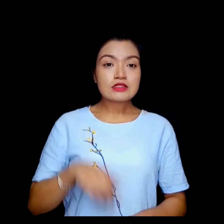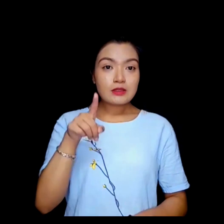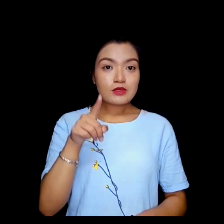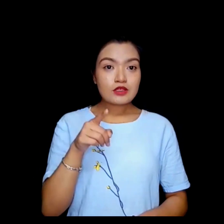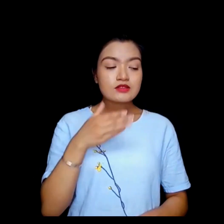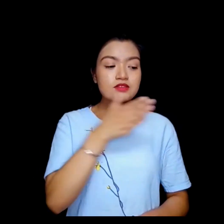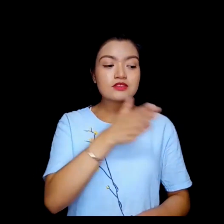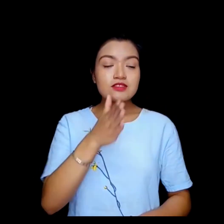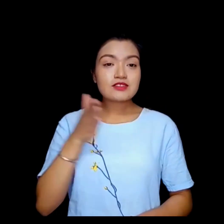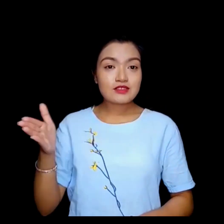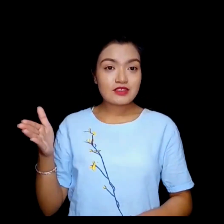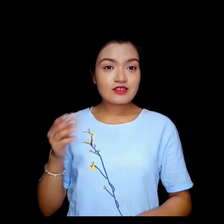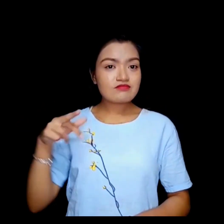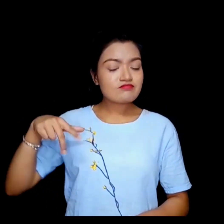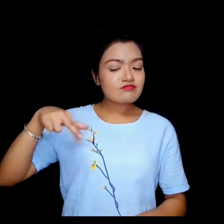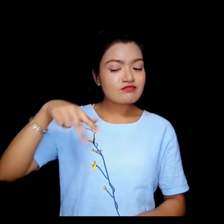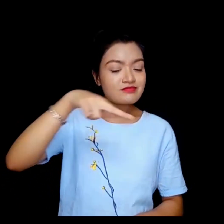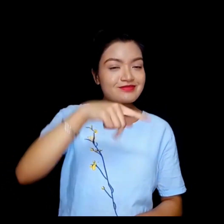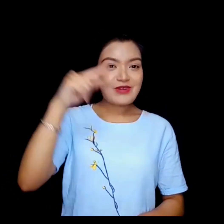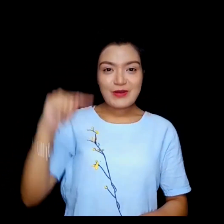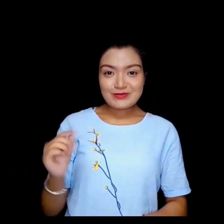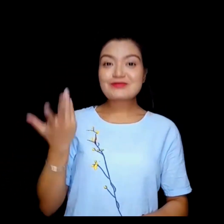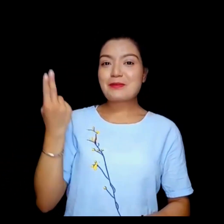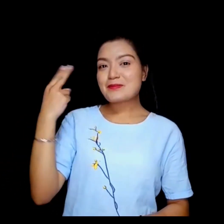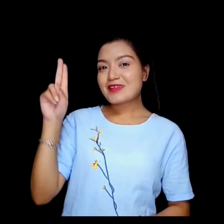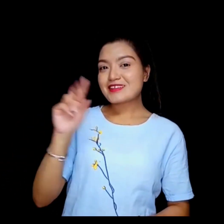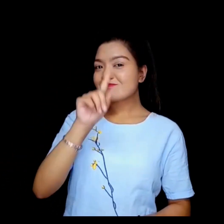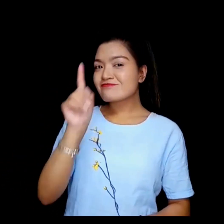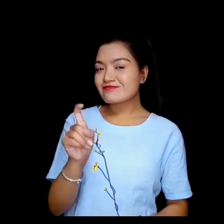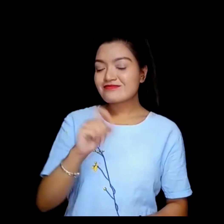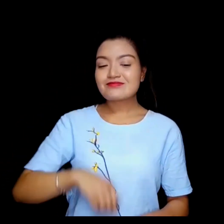तपाईको यात्रा कस्तो भयो ?